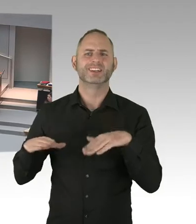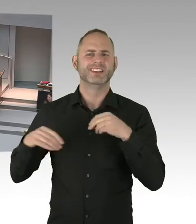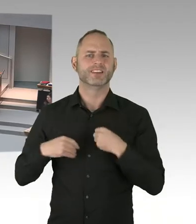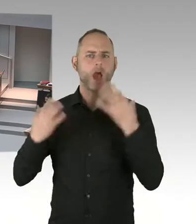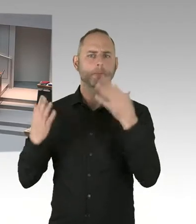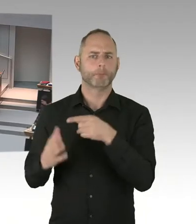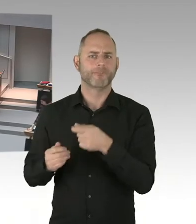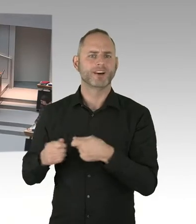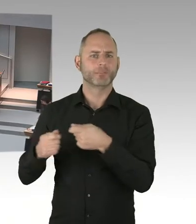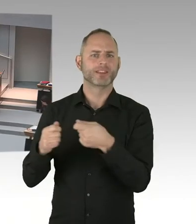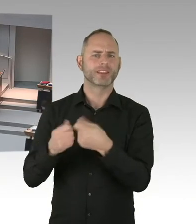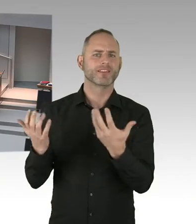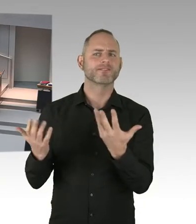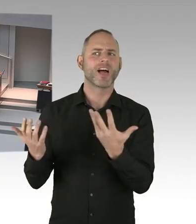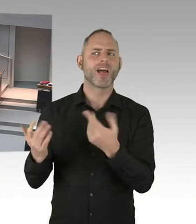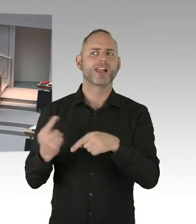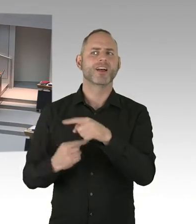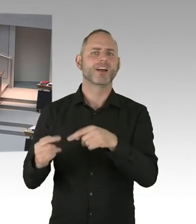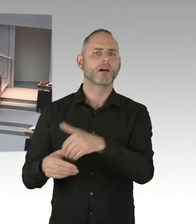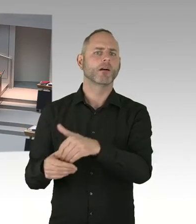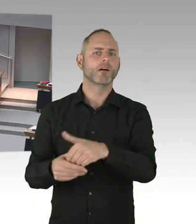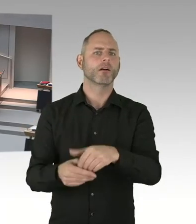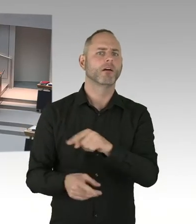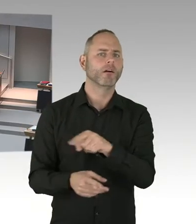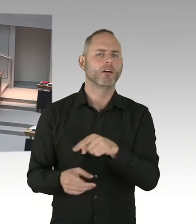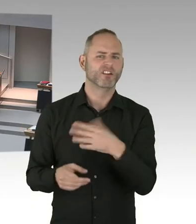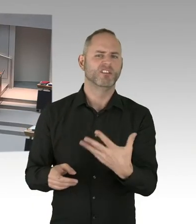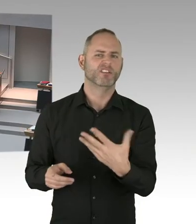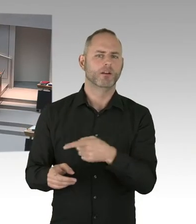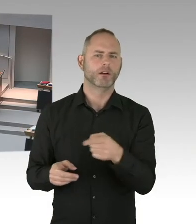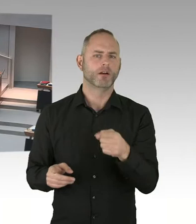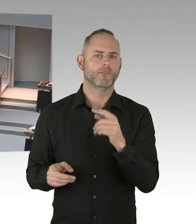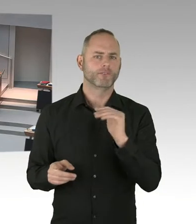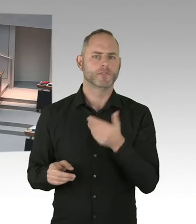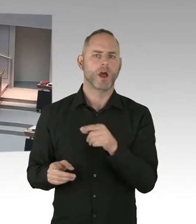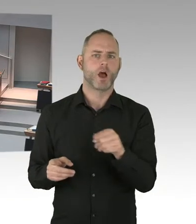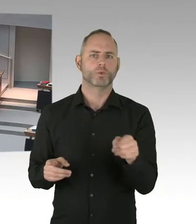(Präsidium) Vielen Dank. Die nächste Frage geht jetzt an den Abgeordneten Herrn Dregger. Bitte schön, Sie haben das Wort.